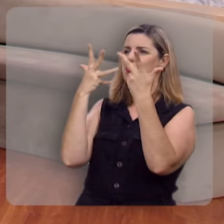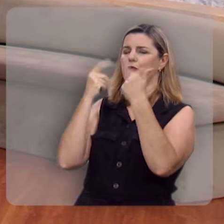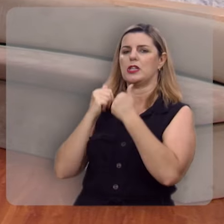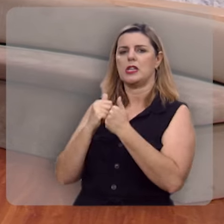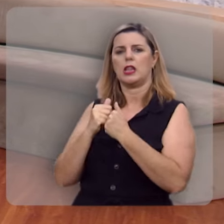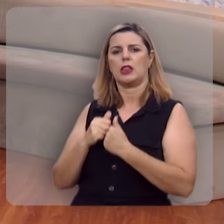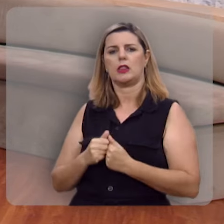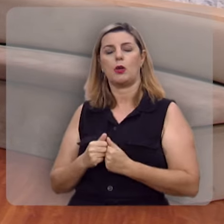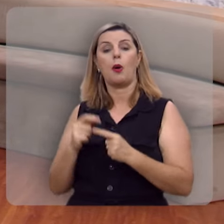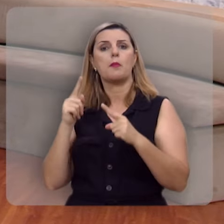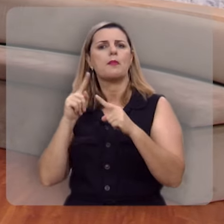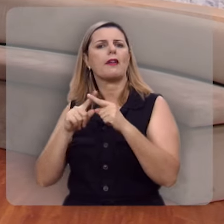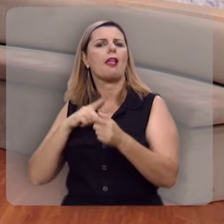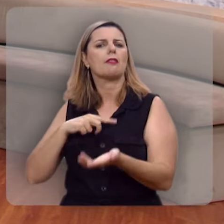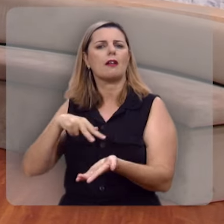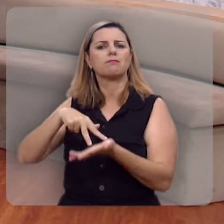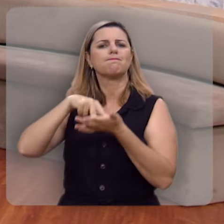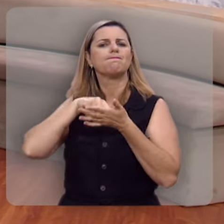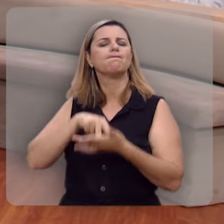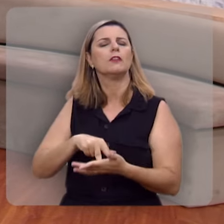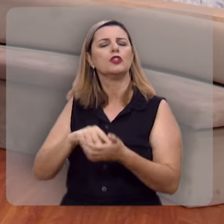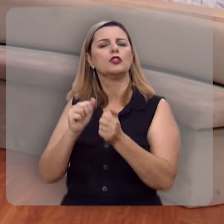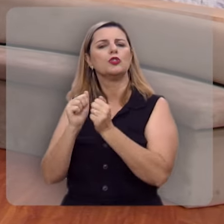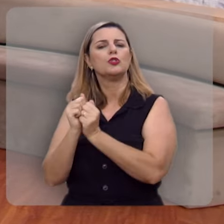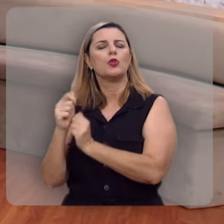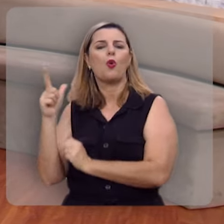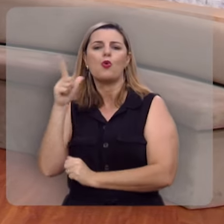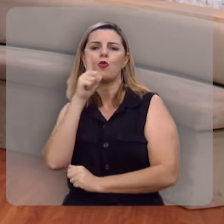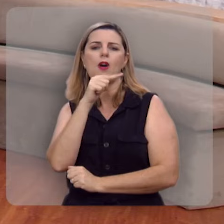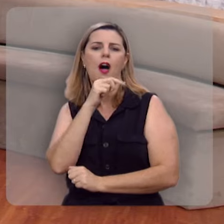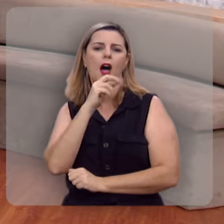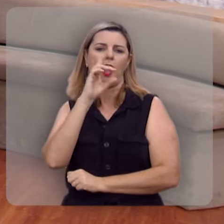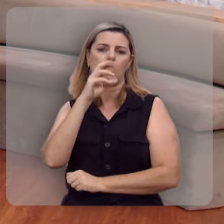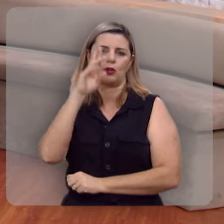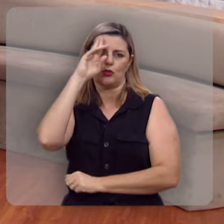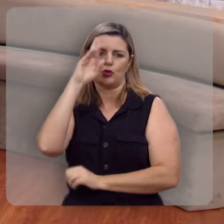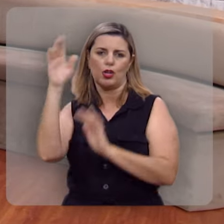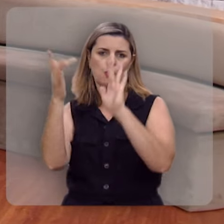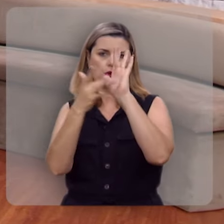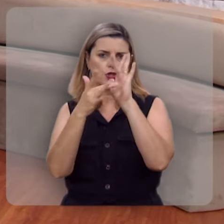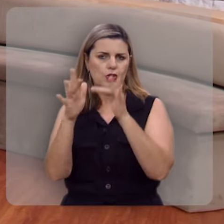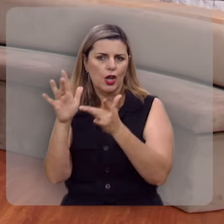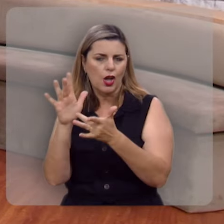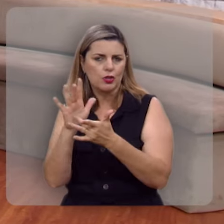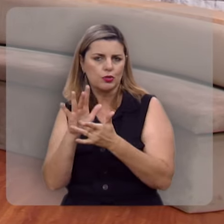porque ela está plantada junto as correntes de águas e estas correntes de águas falam